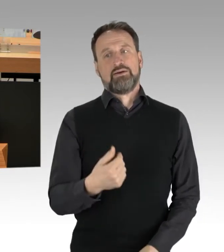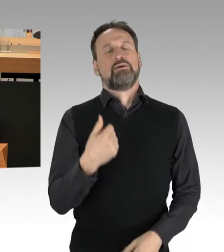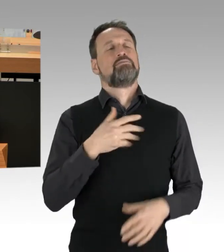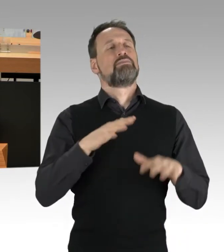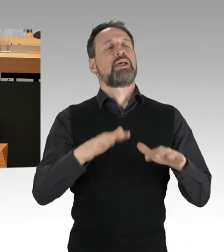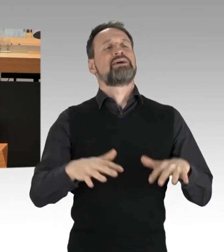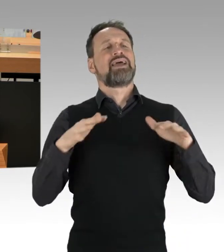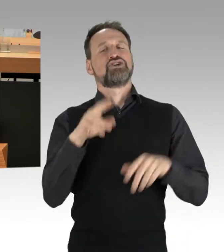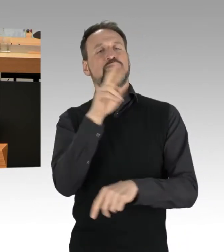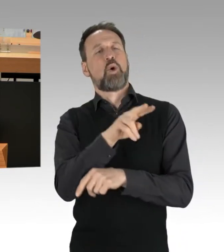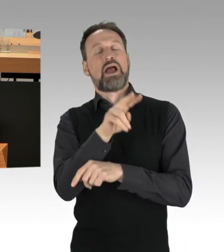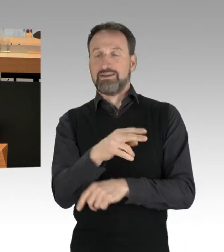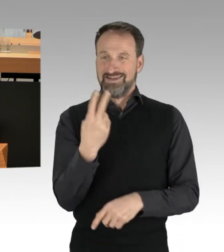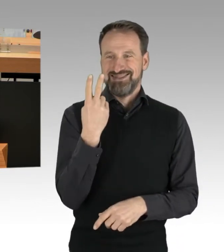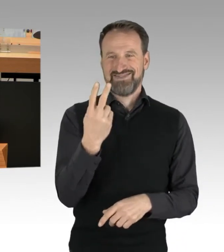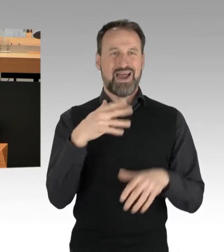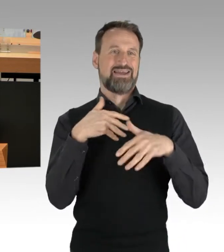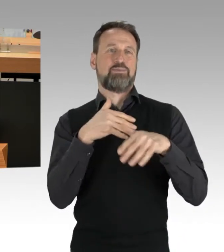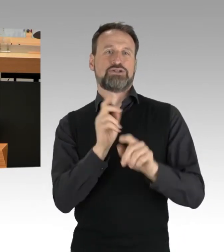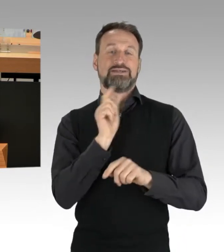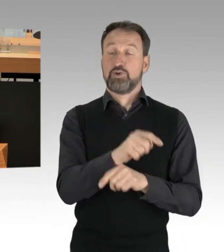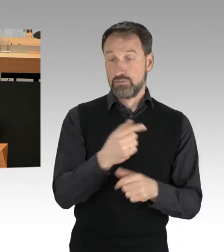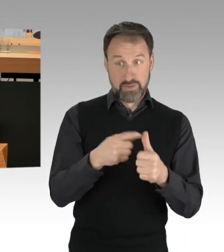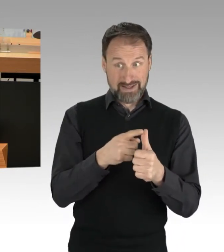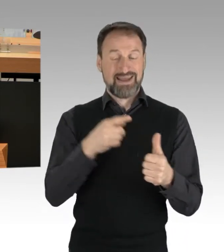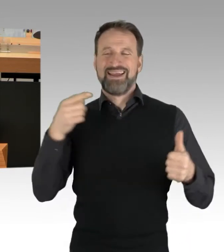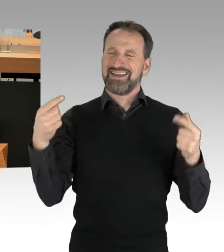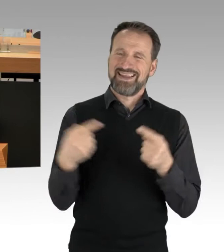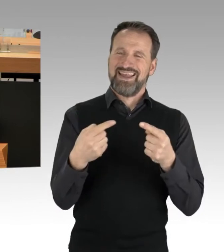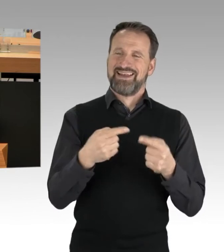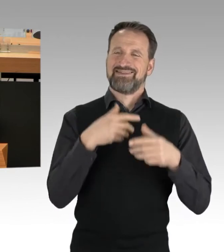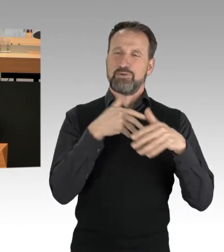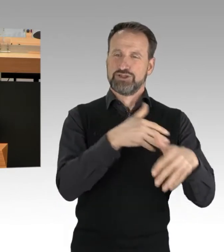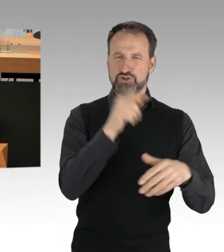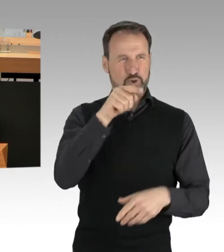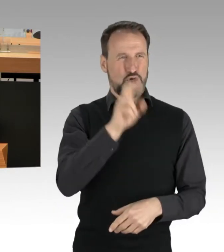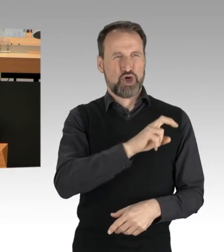Einmal eine Gegendemonstration in Kreuzberg. Und einmal diese verrückte Demo von Rechtsextremen